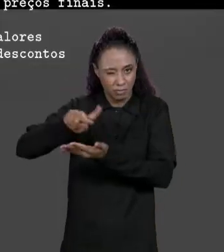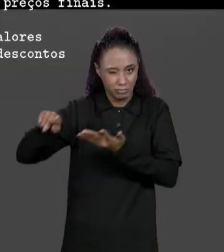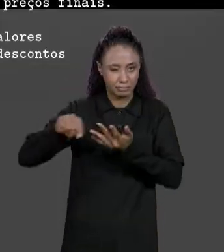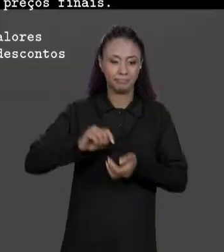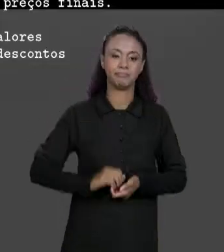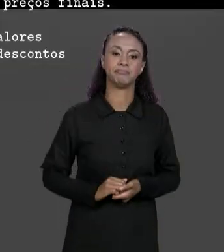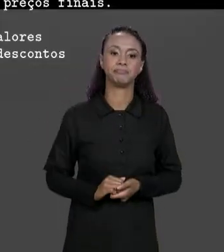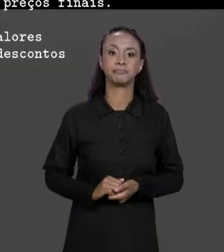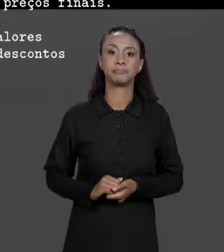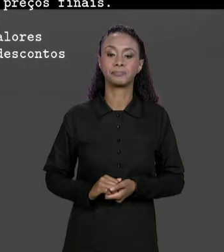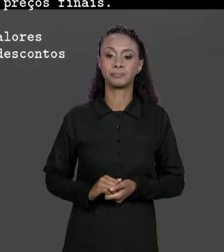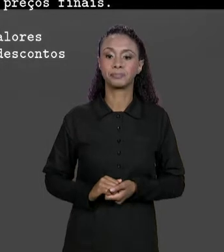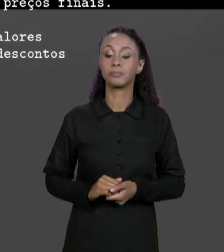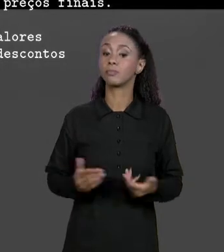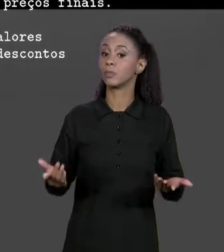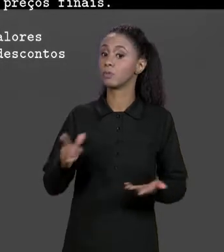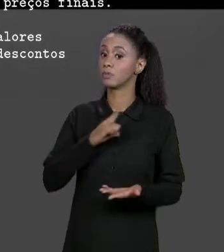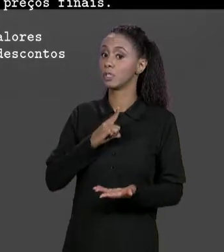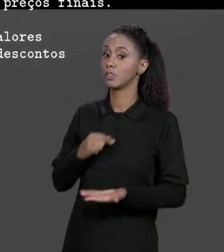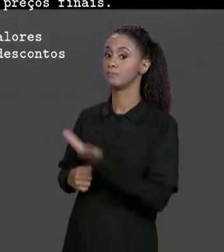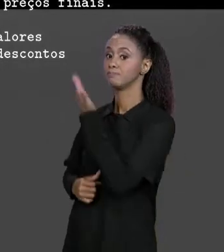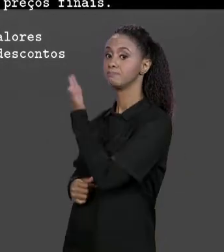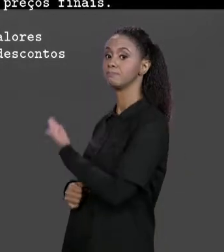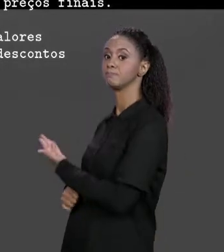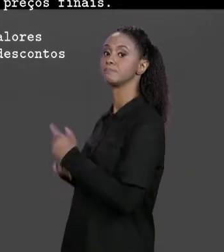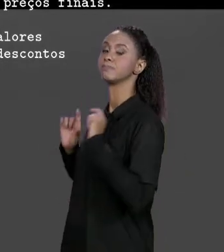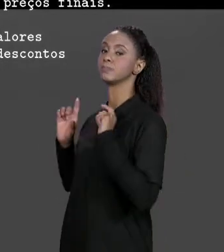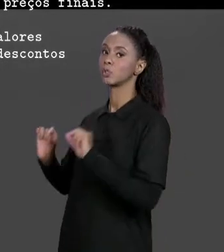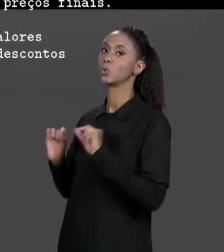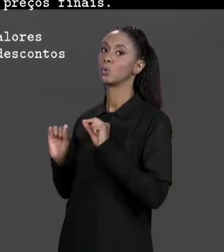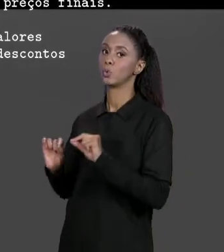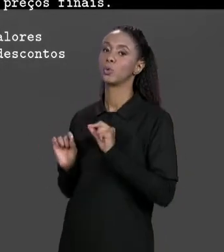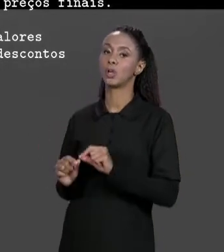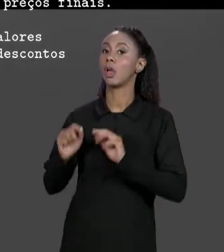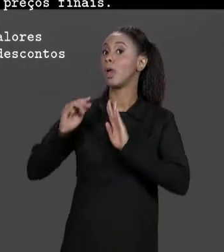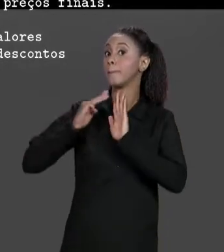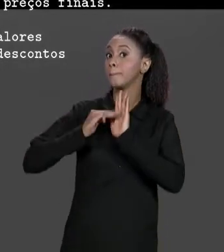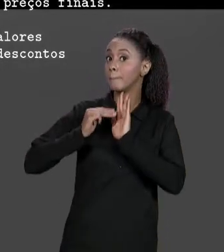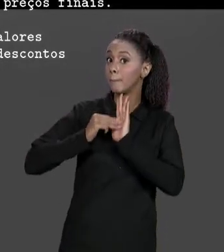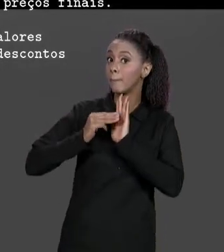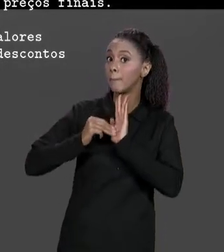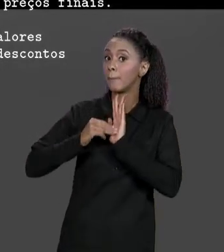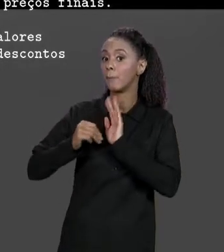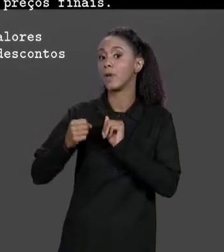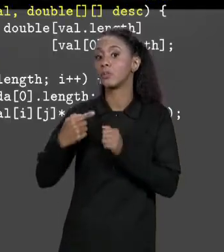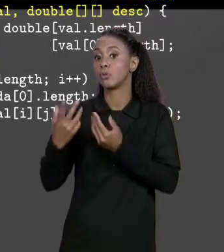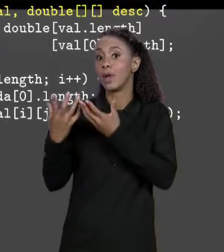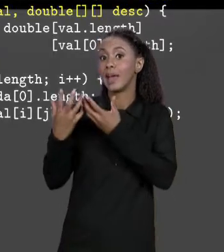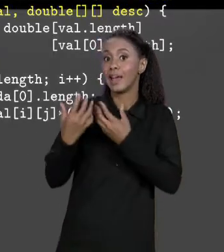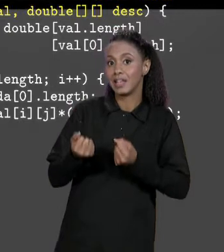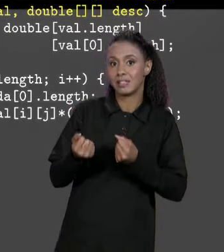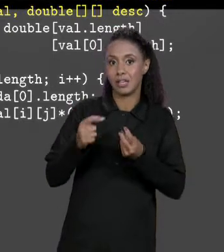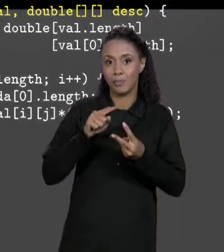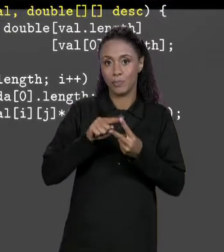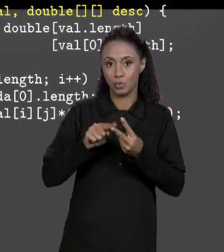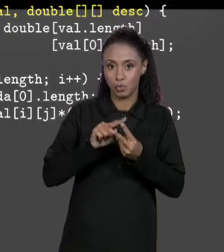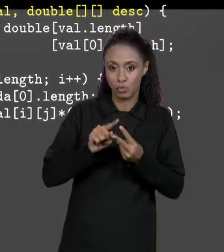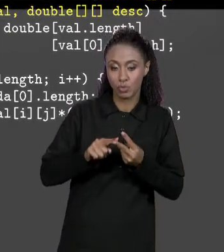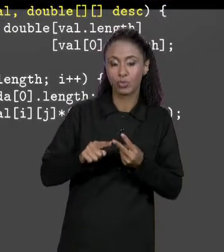ENTÃO TEMOS AQUI A NOSSO MÉTODO QUE VAI RECEBER OS DOIS PARÂMETROS QUE JÁ FALEI PRA VOCÊS. COMO QUE A GENTE